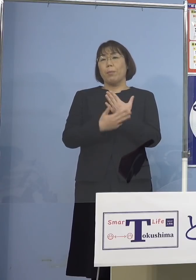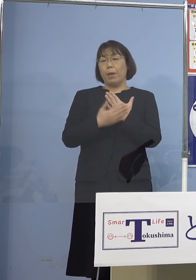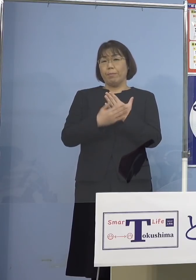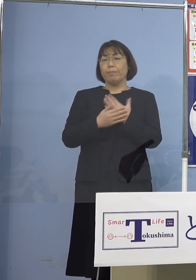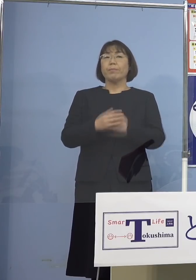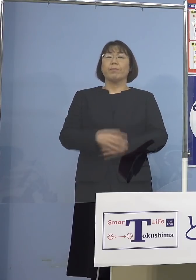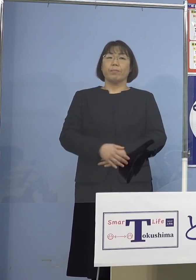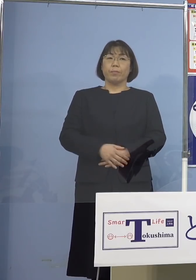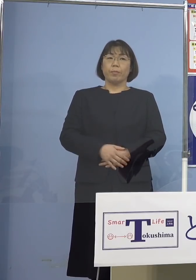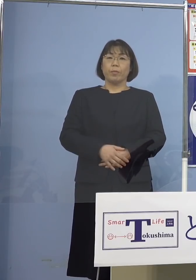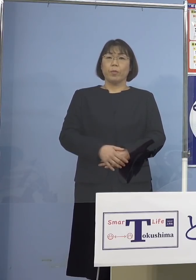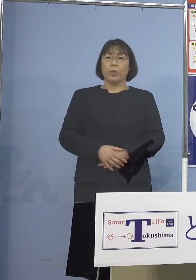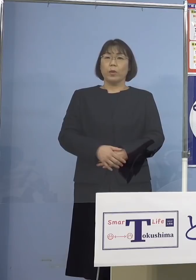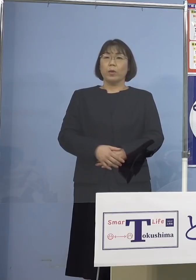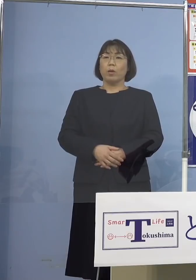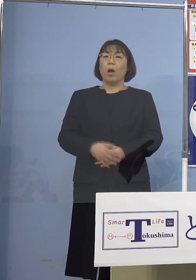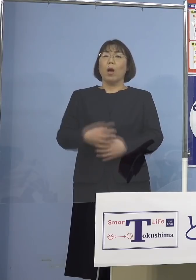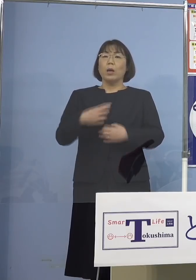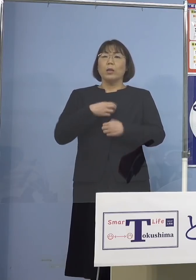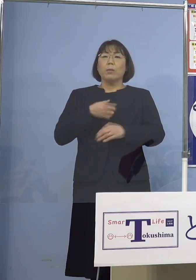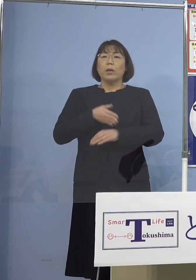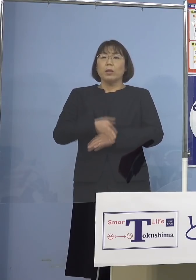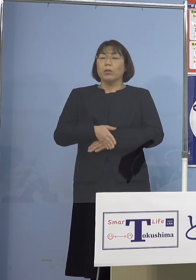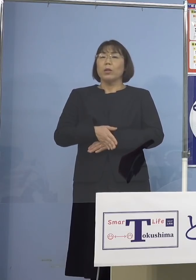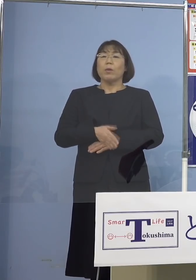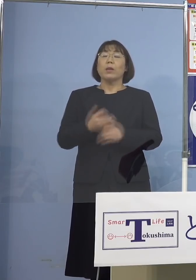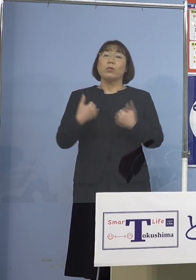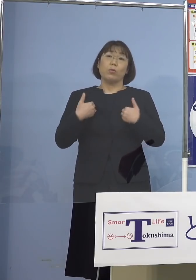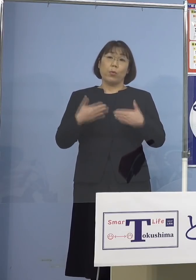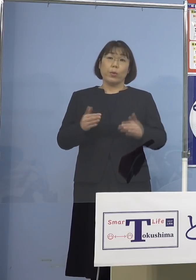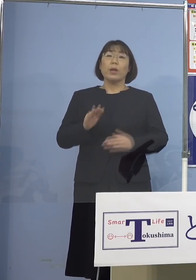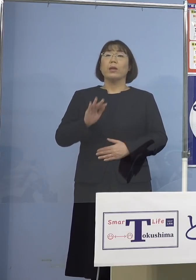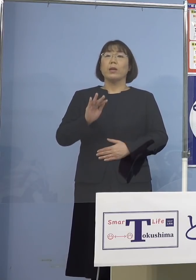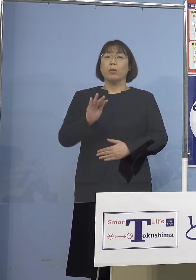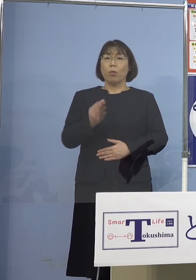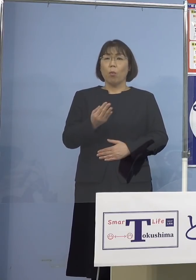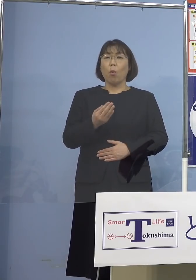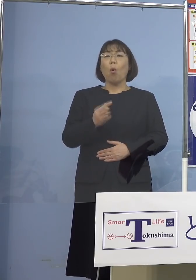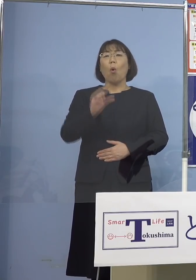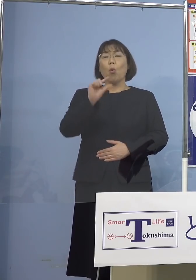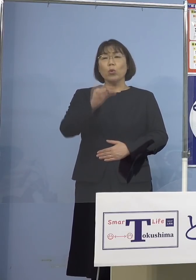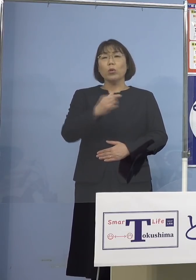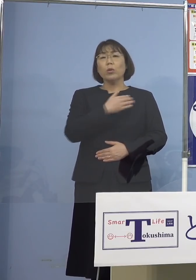決して恐れすぎる必要はない しかしちょっと気を緩めてしまうと